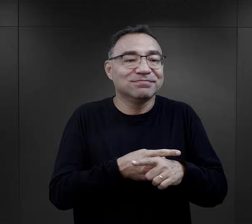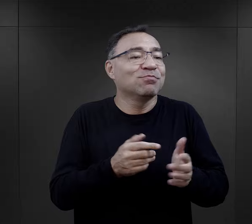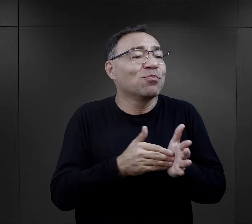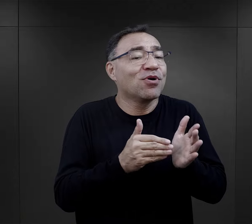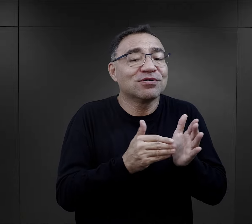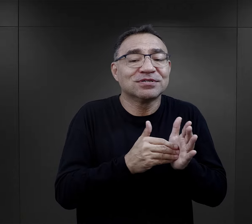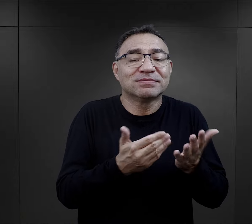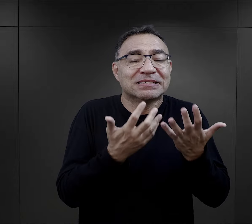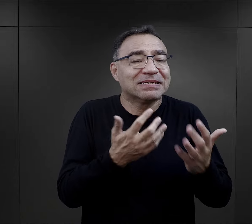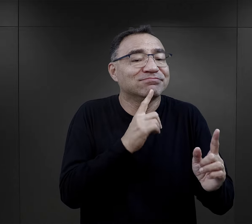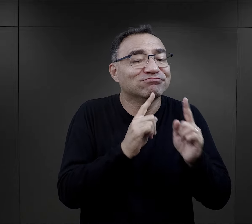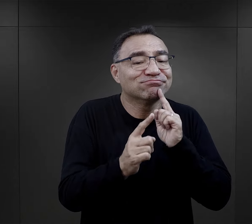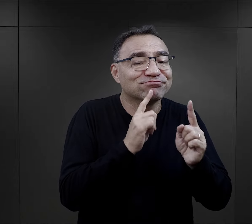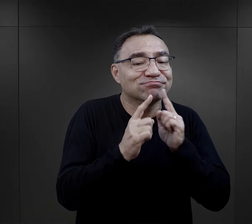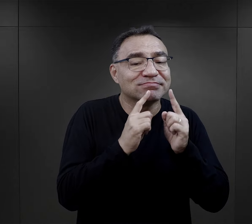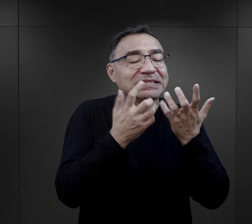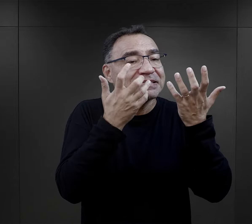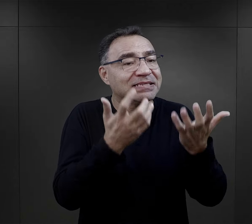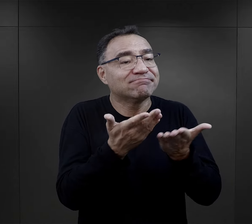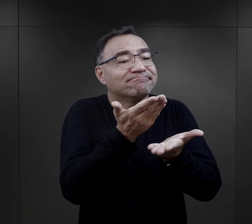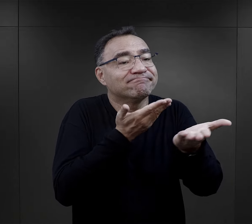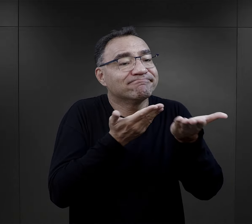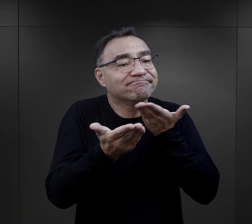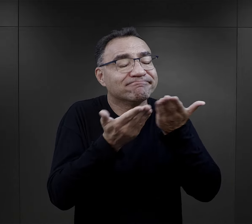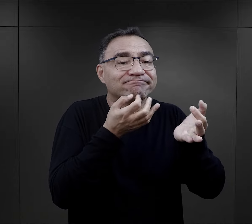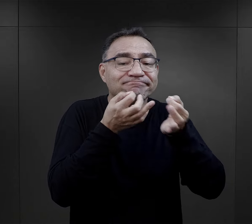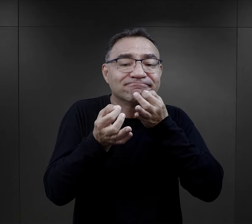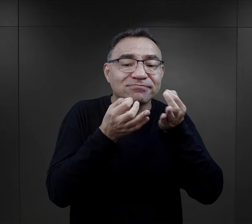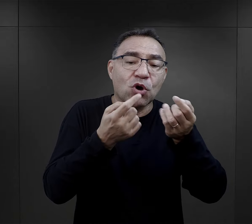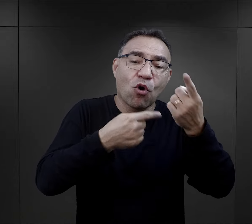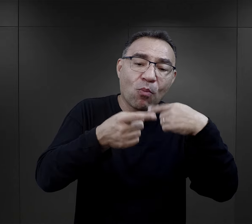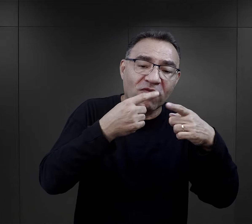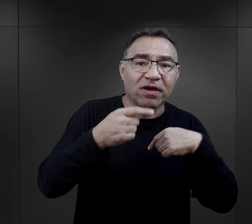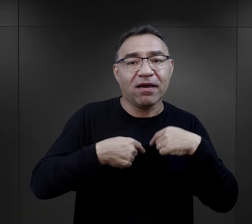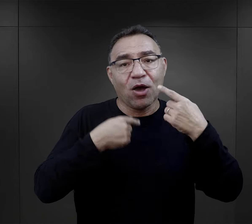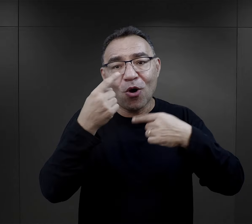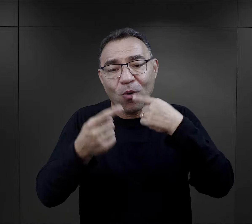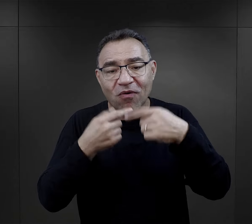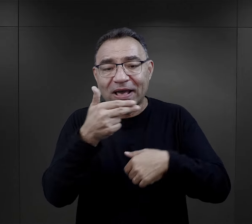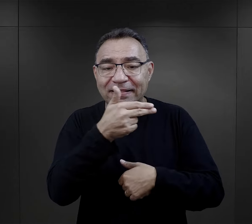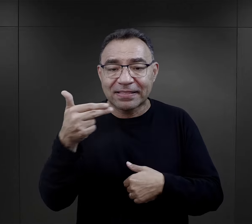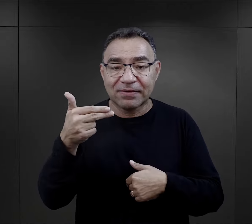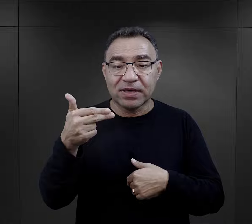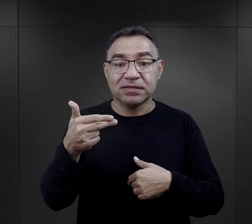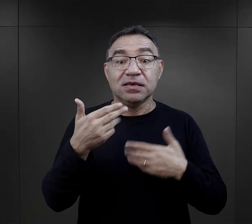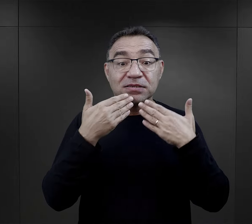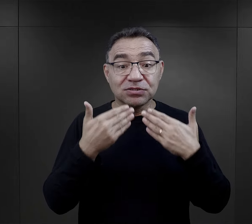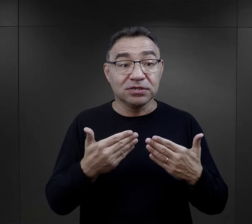ale zaczynały się właśnie z potrzeby rozmowy, z potrzeby wymiany zdań na jakiś temat